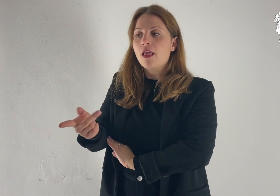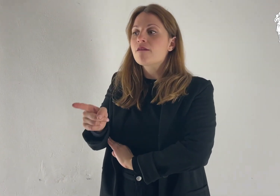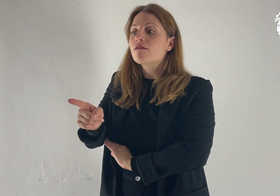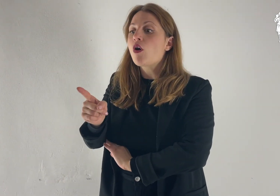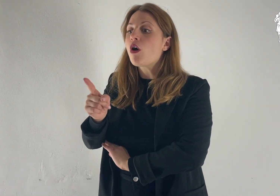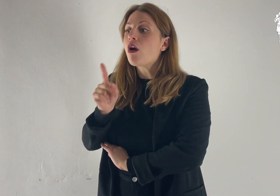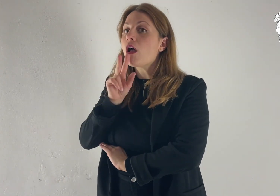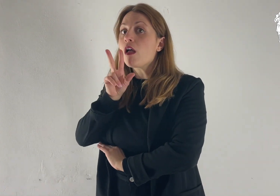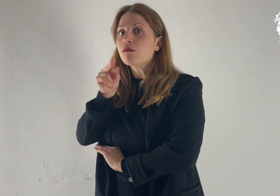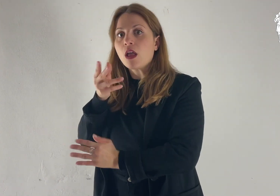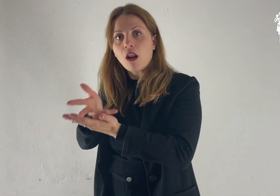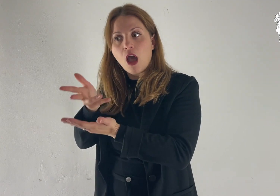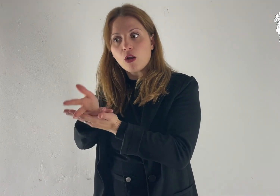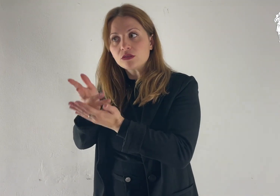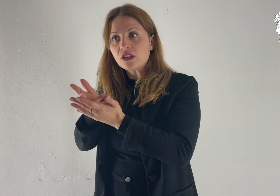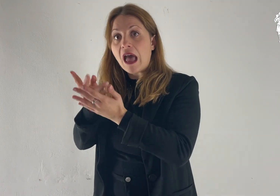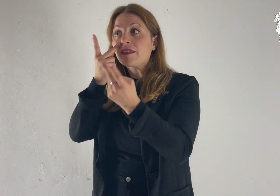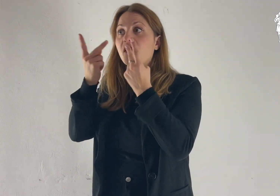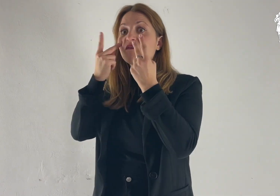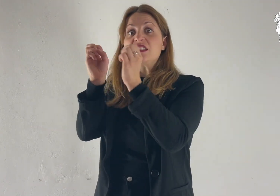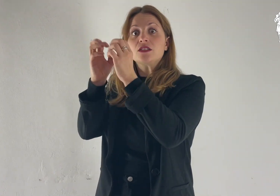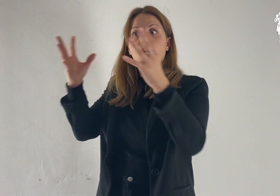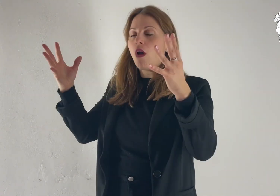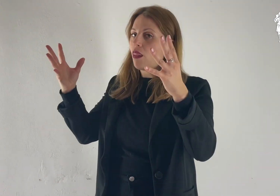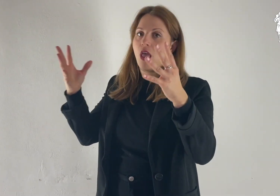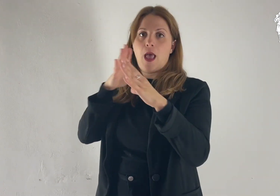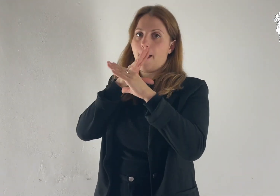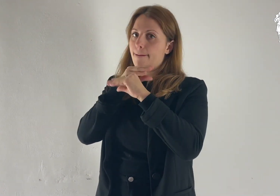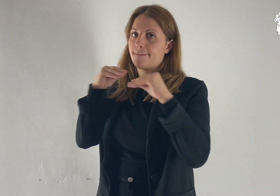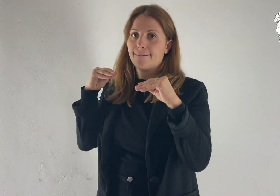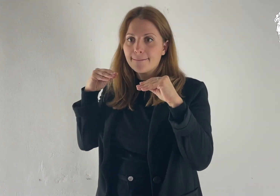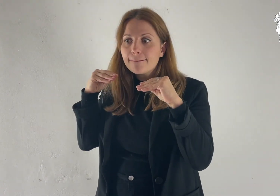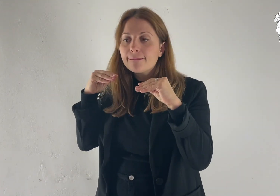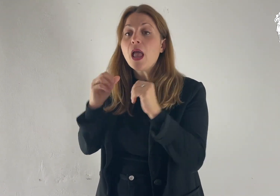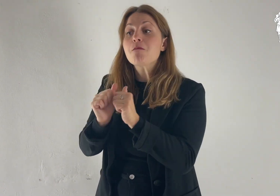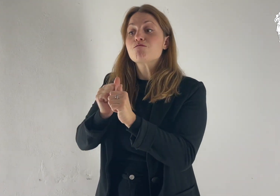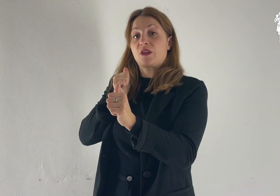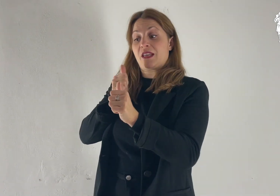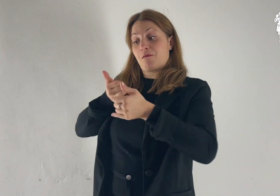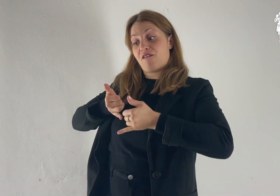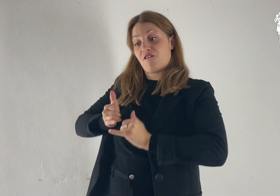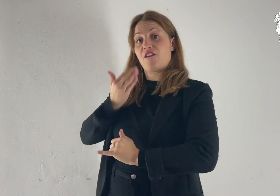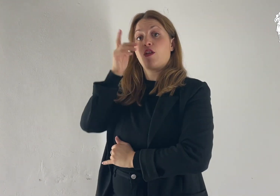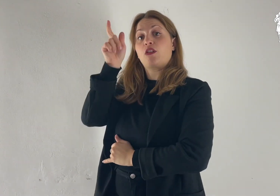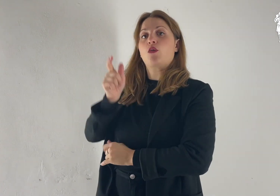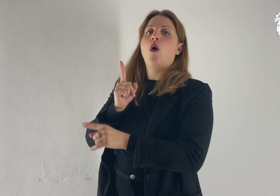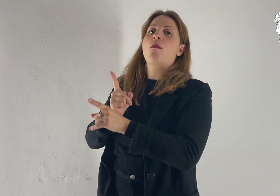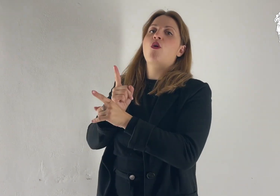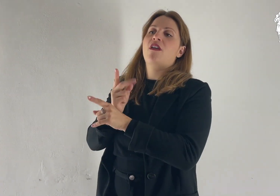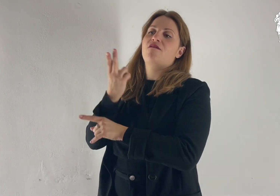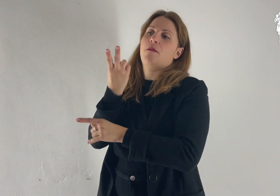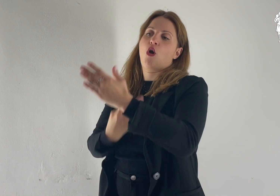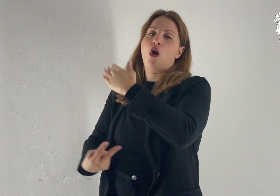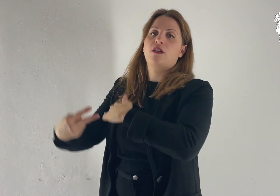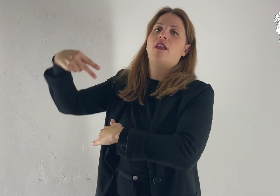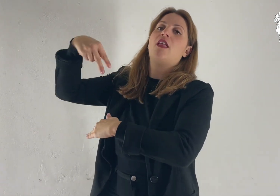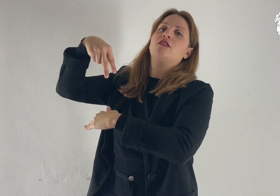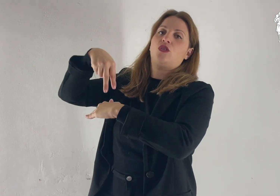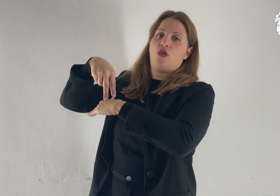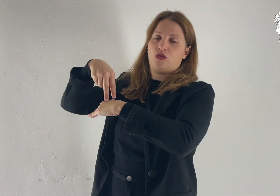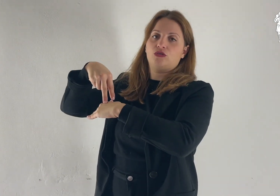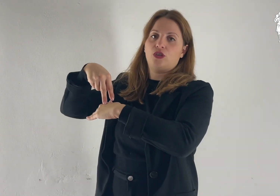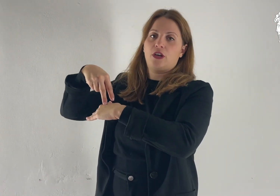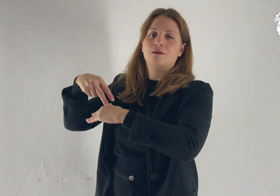«Non parlate a nessuno di questa visione, prima che il Figlio dell'uomo non sia risorto dai morti».